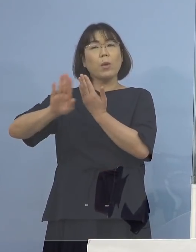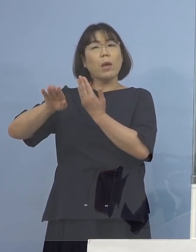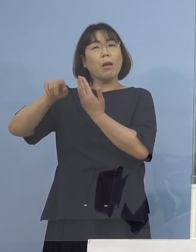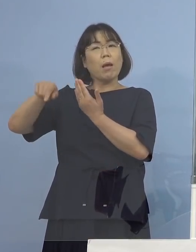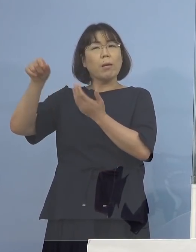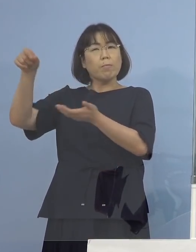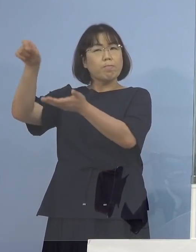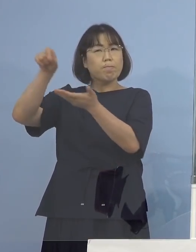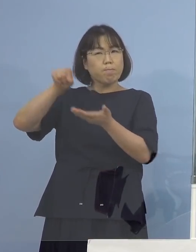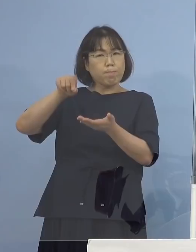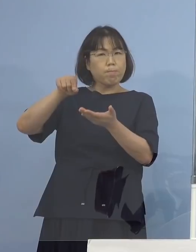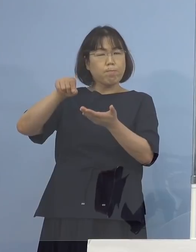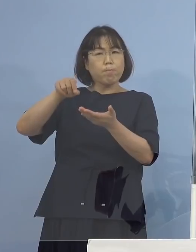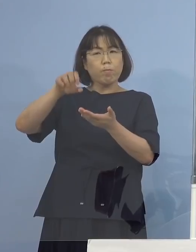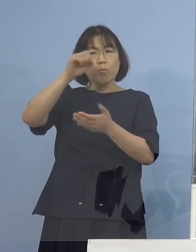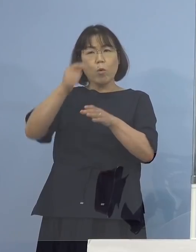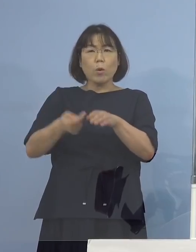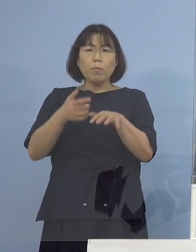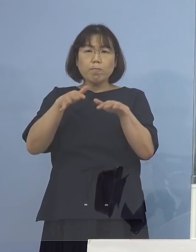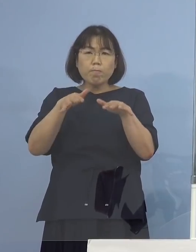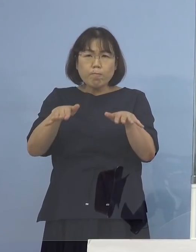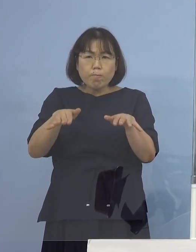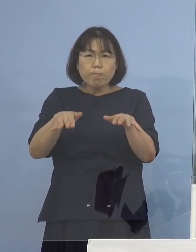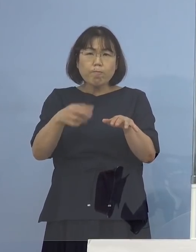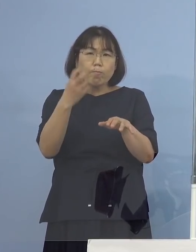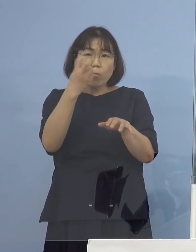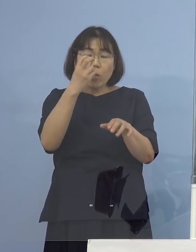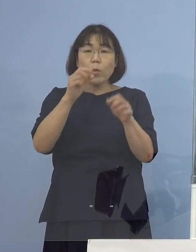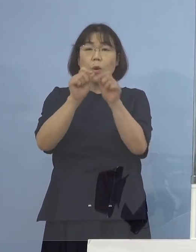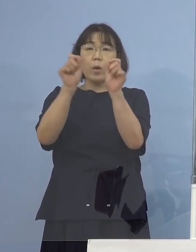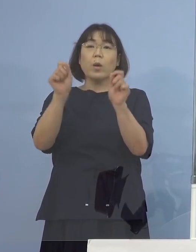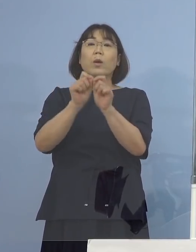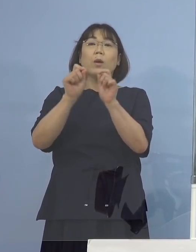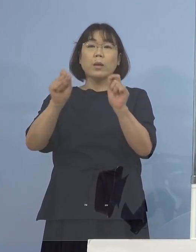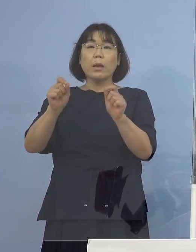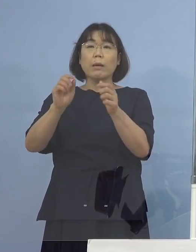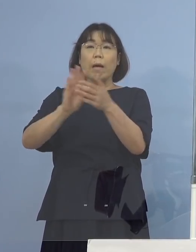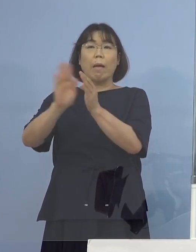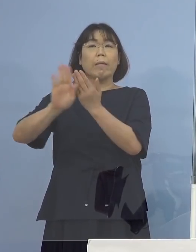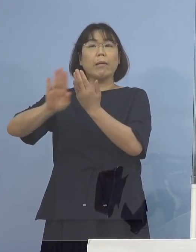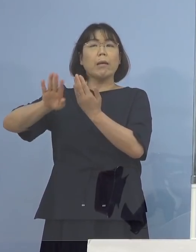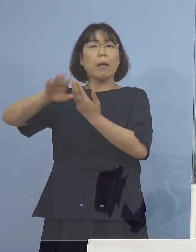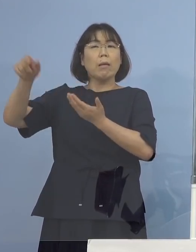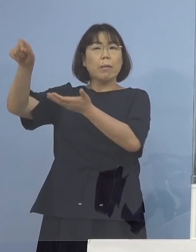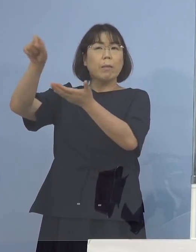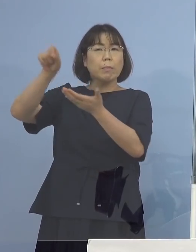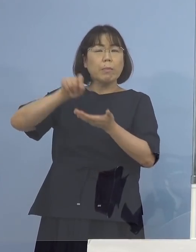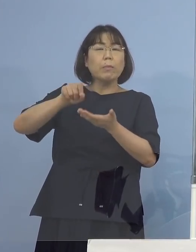積極的疫学的調査の結果 そのように判明はしております